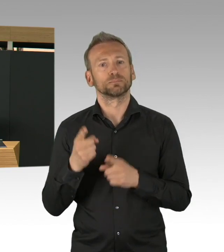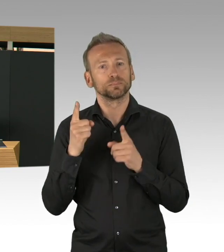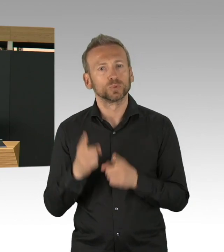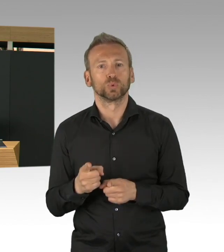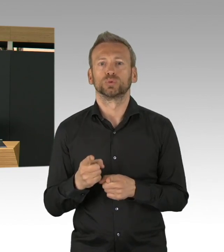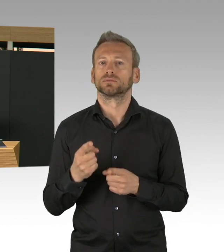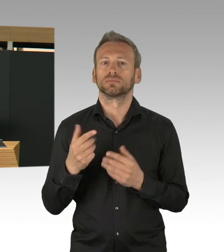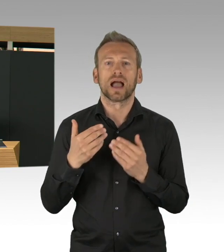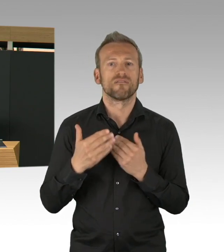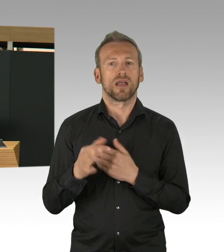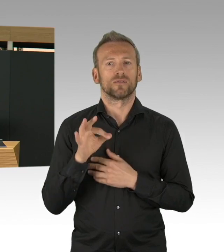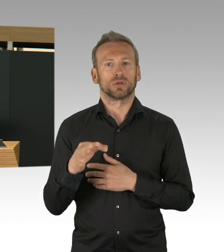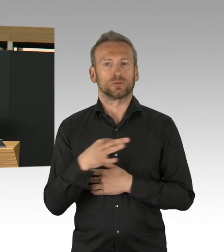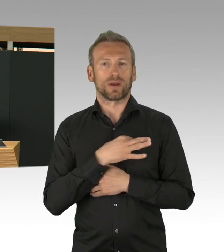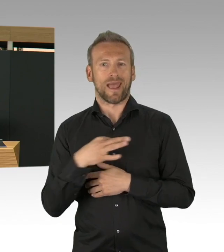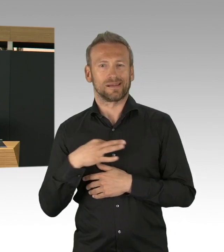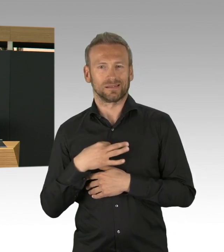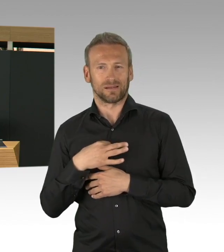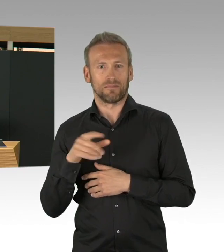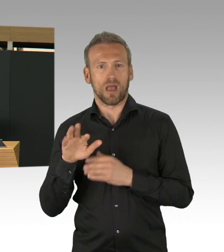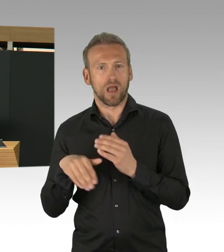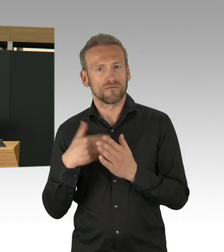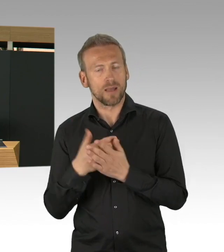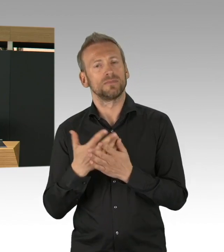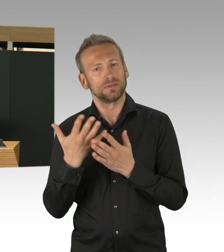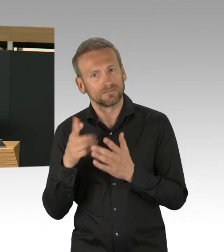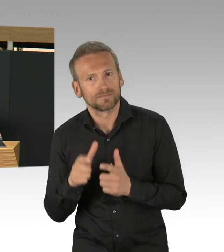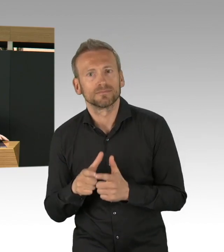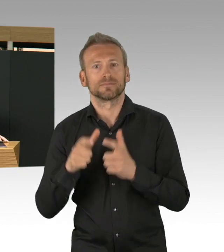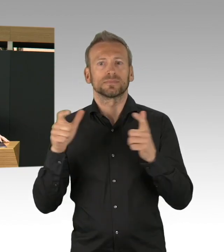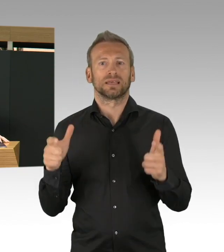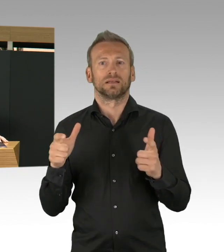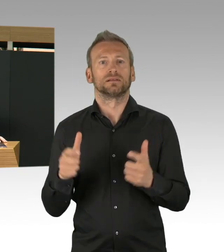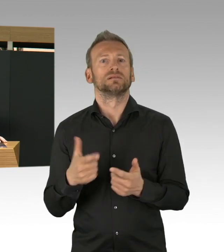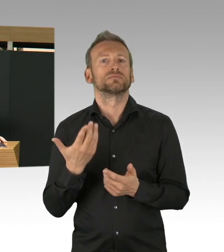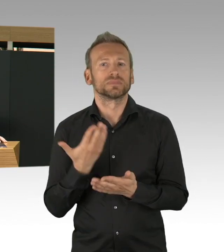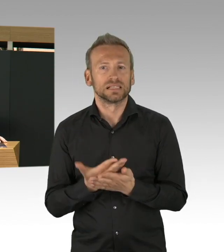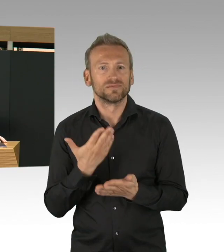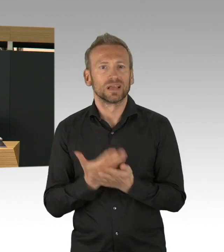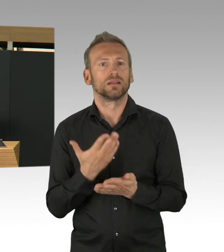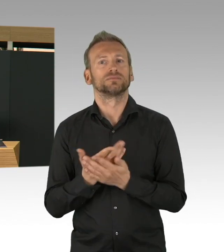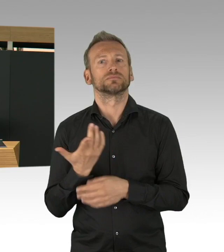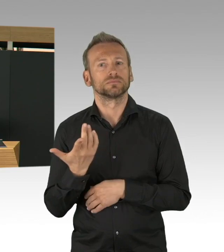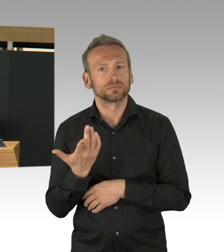weil ja diese Maßnahme schnell vergessen werden, denn auch der Zugang zum Gesundheitssystem ist ja in so einer Pandemie ganz wesentlich.